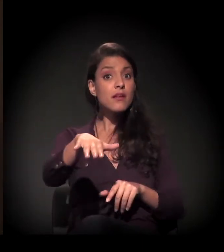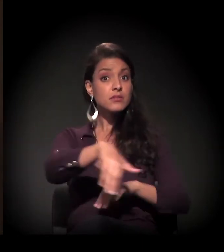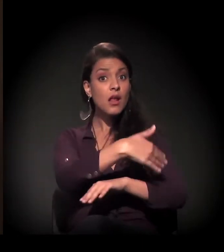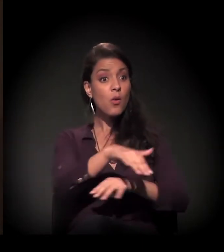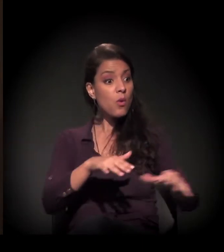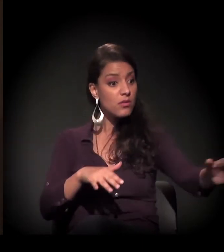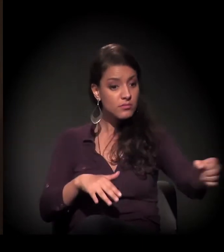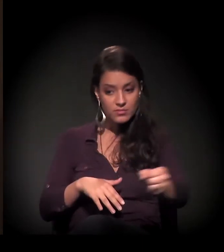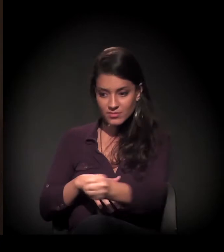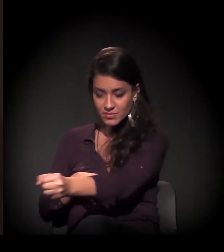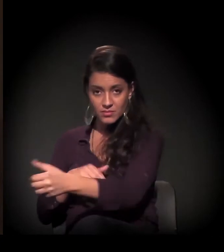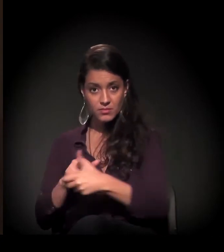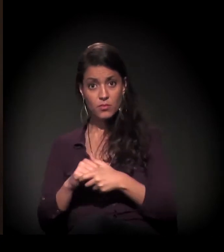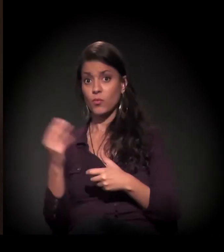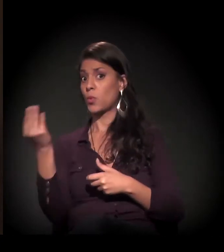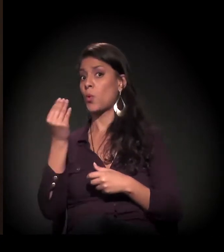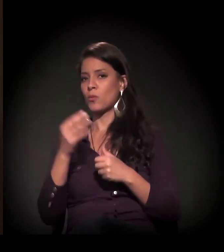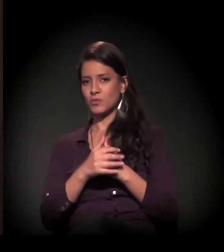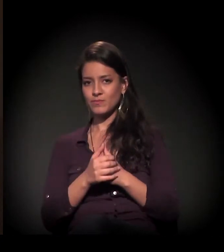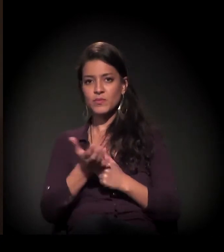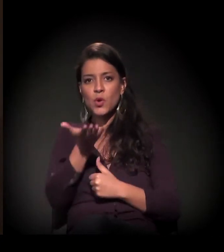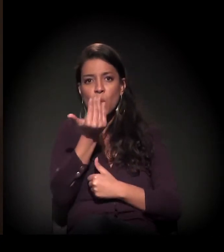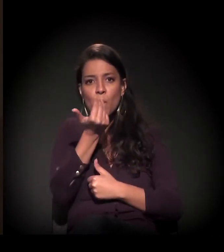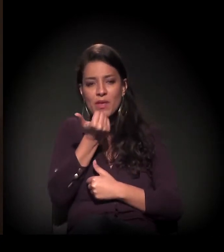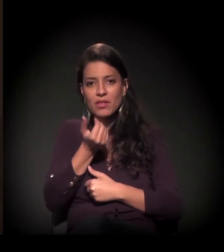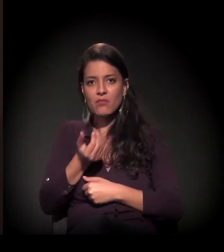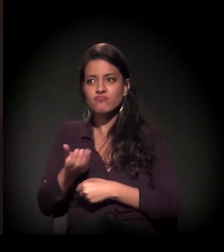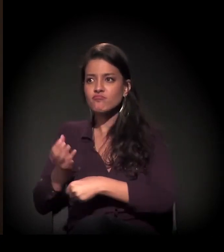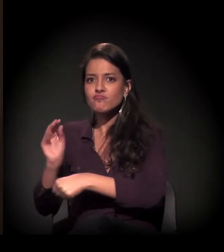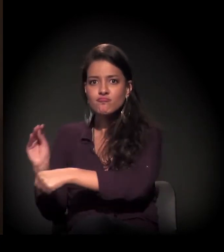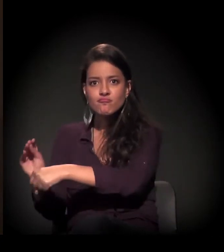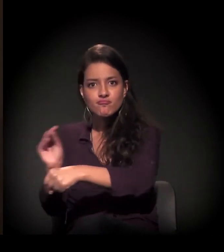A gente começou a dar comida porque via que eles...